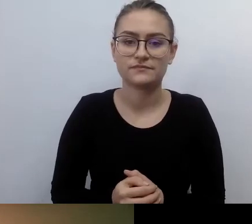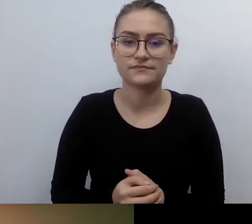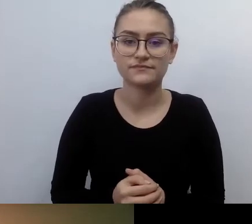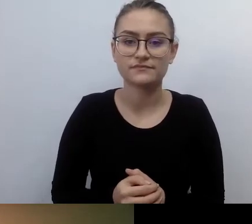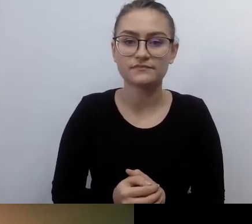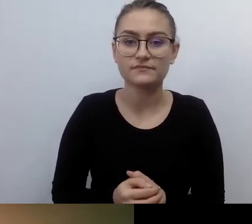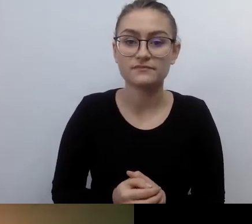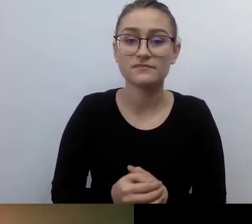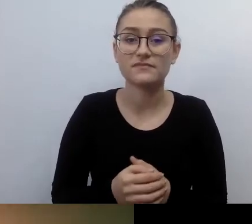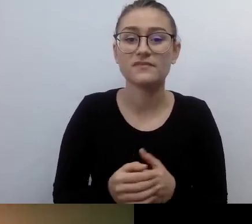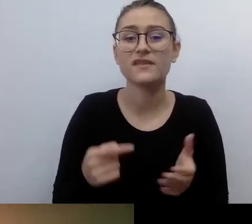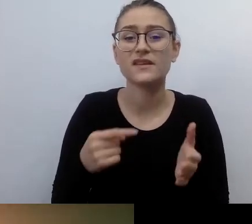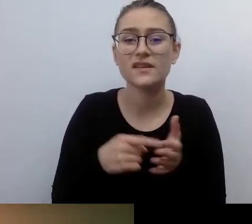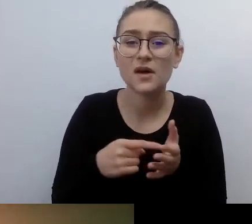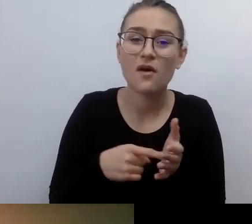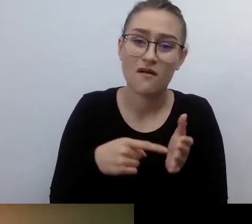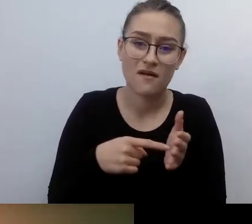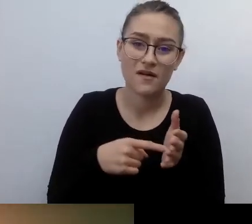Ale i w świecie życia publicznego.